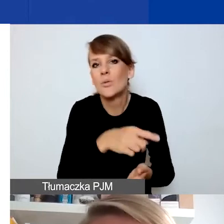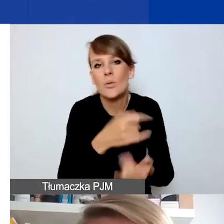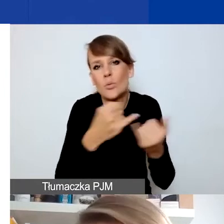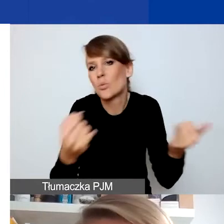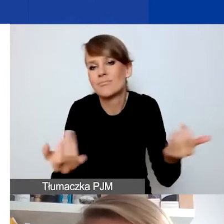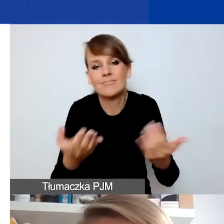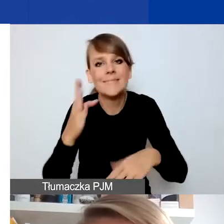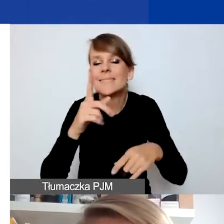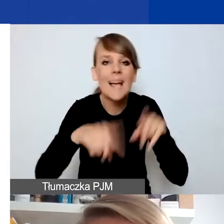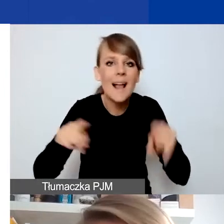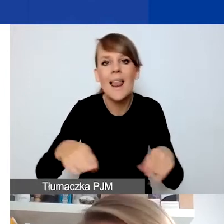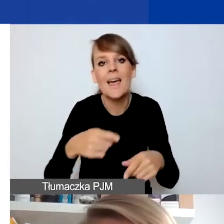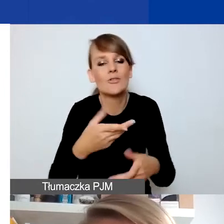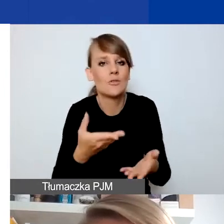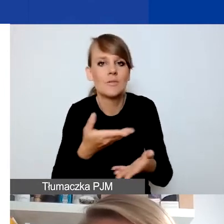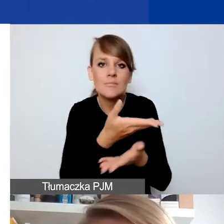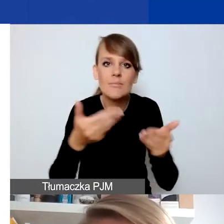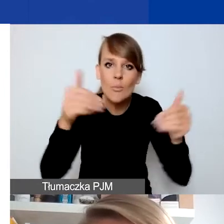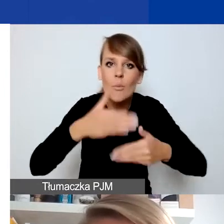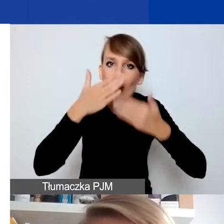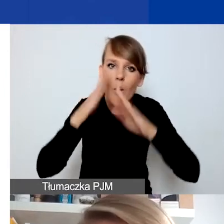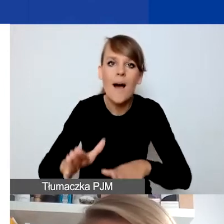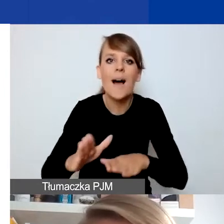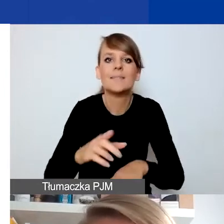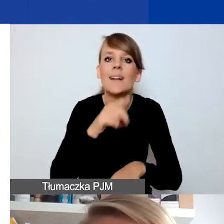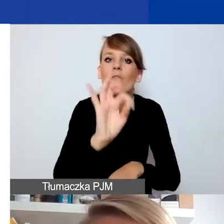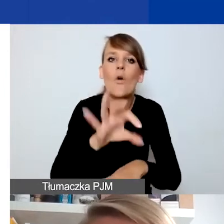w kontekście miejsca, w którym chcielibyście pracować, i tej grupy,